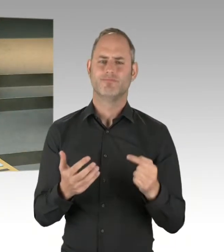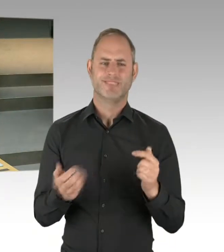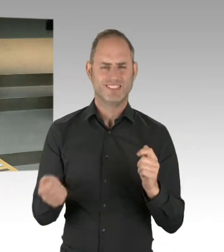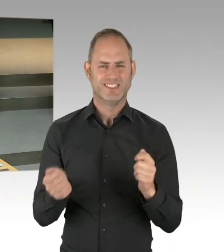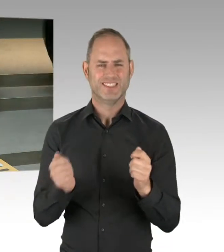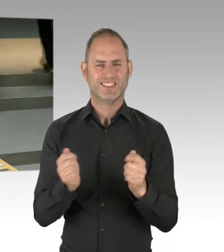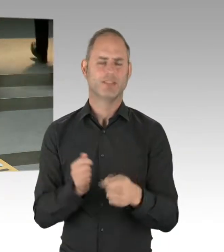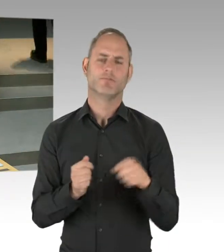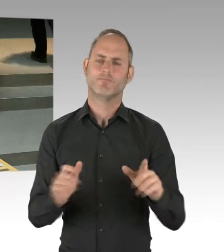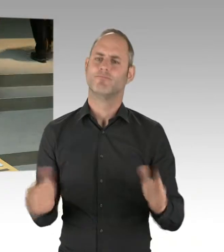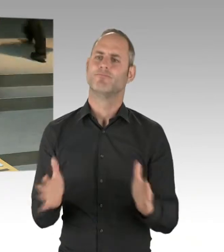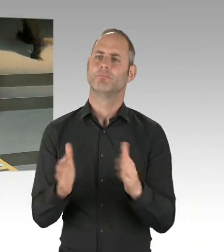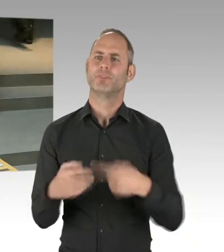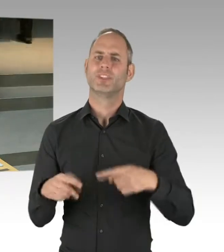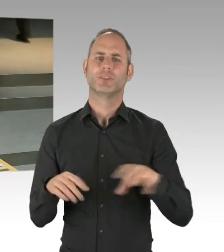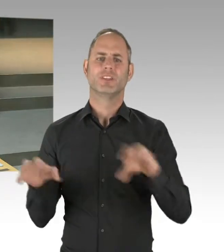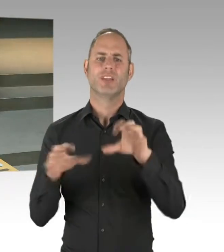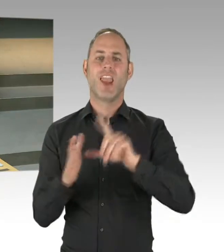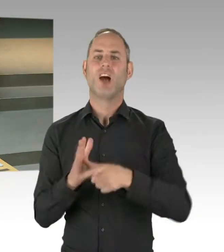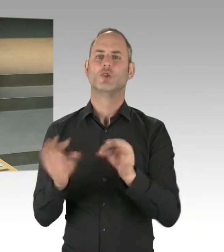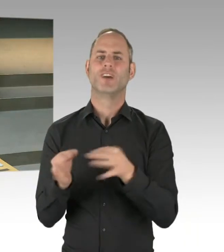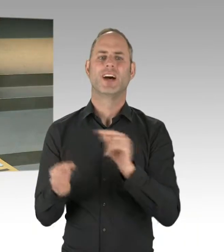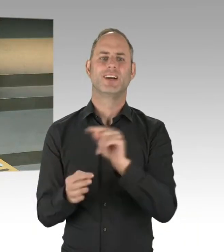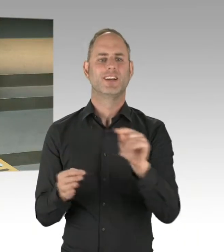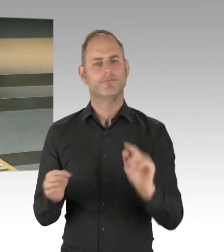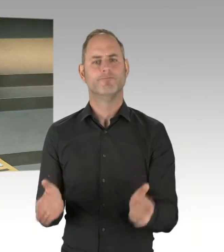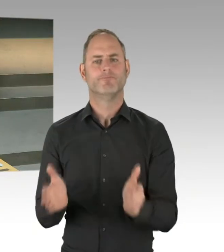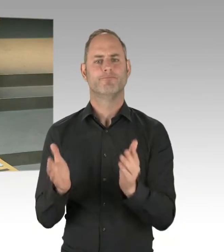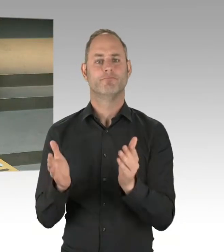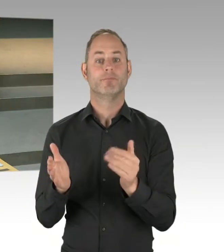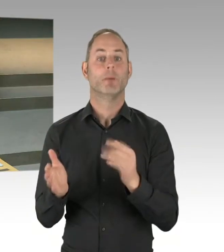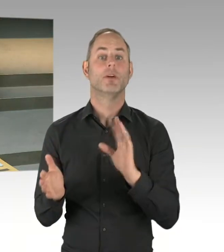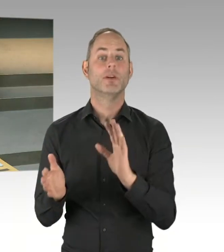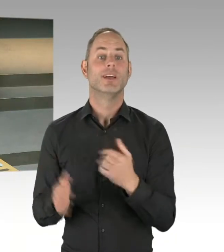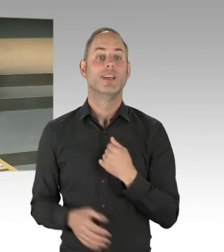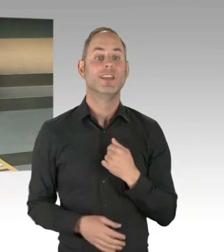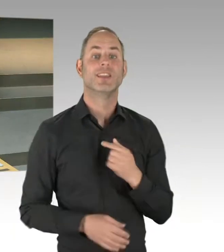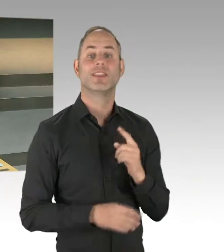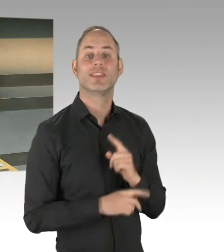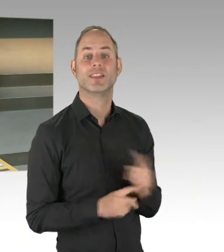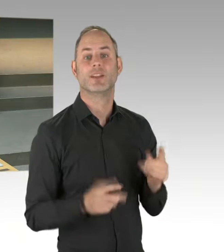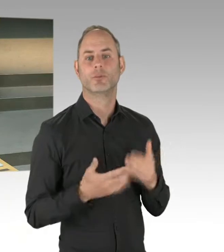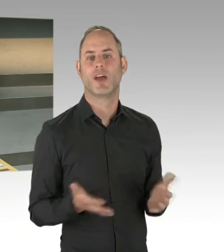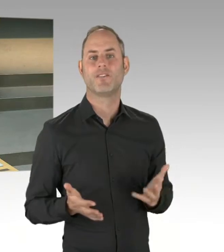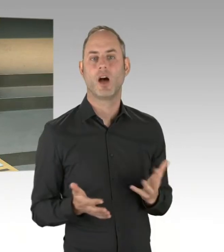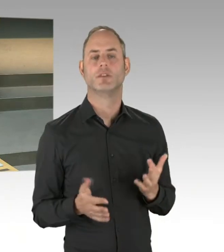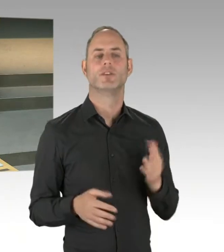man muss immer aufeinander zugehen. Das haben die Bezirke miteinander getan. Das hat die Landesebene mit den Bezirken getan. Und nun haben wir einen Punkt, glaube ich,